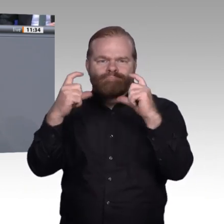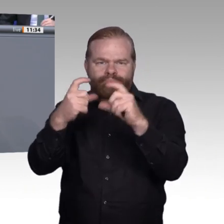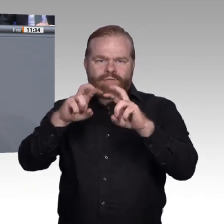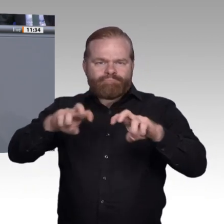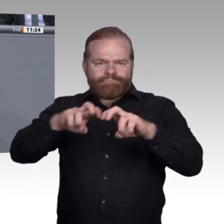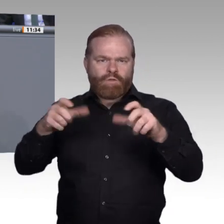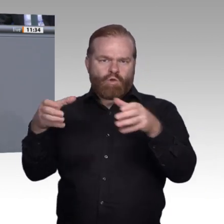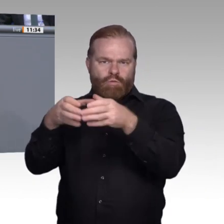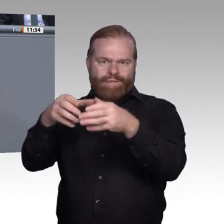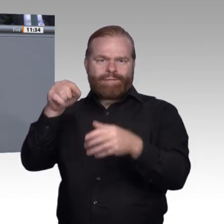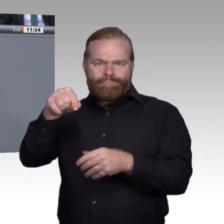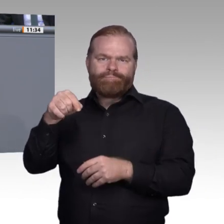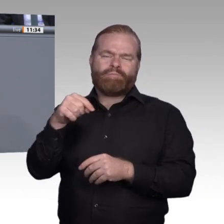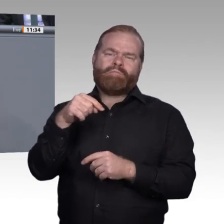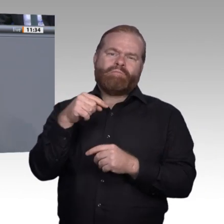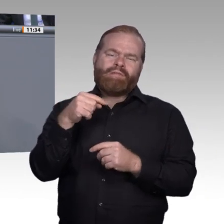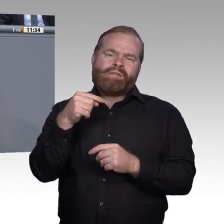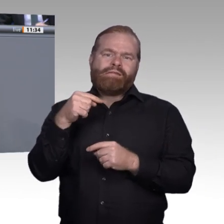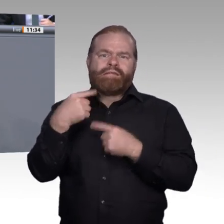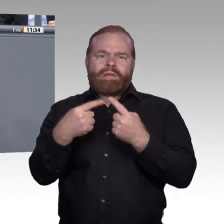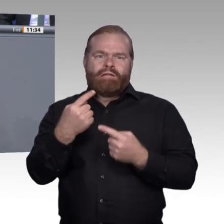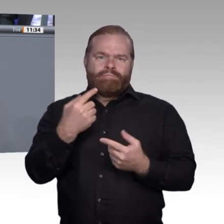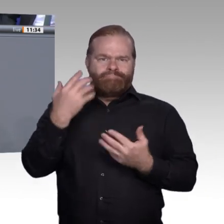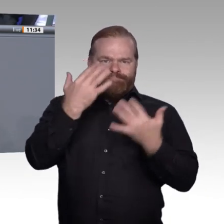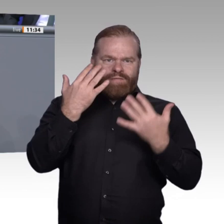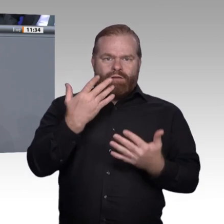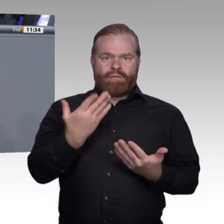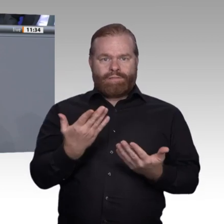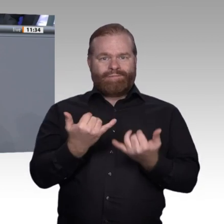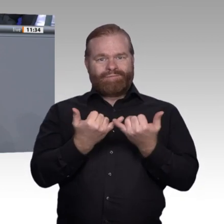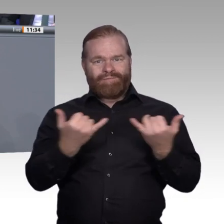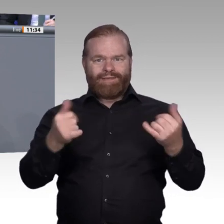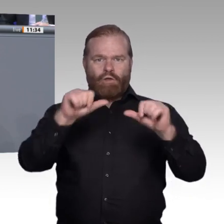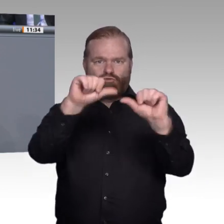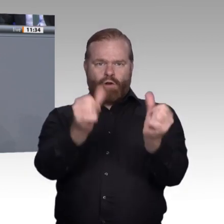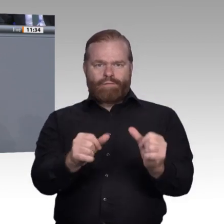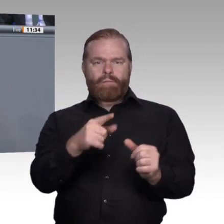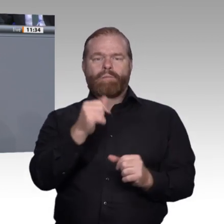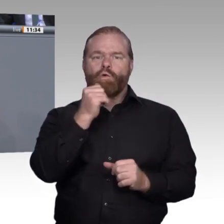Das erleben wir alle. Dadurch entstehen neue Tätigkeitsfelder, und neue Aufgabenbereiche